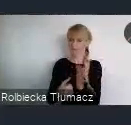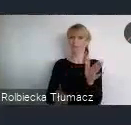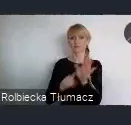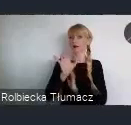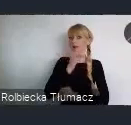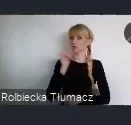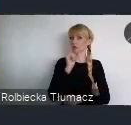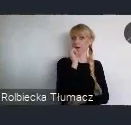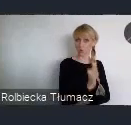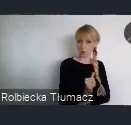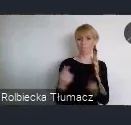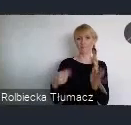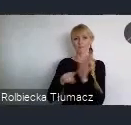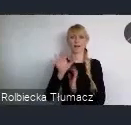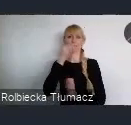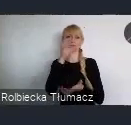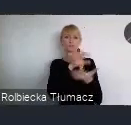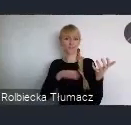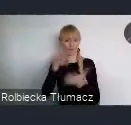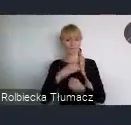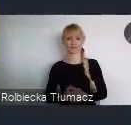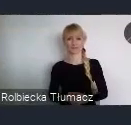Przechodząc do szczegółów w ramach wydarzeń -